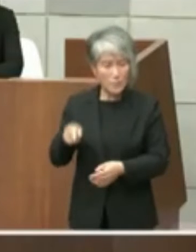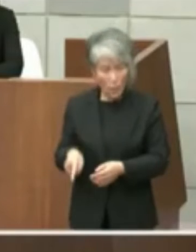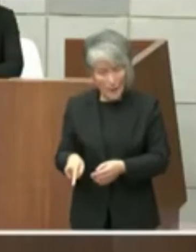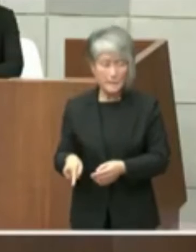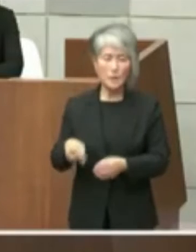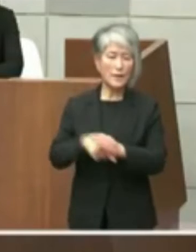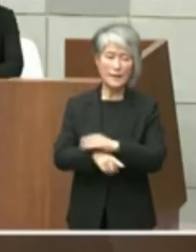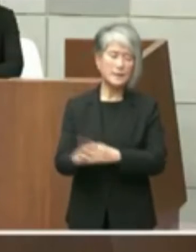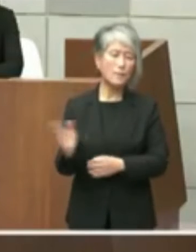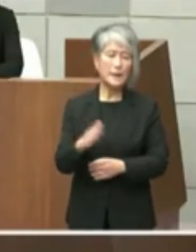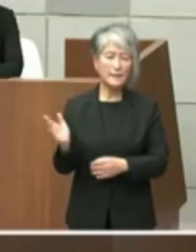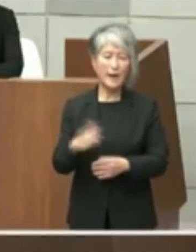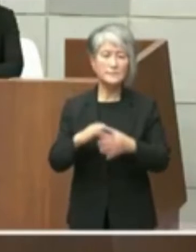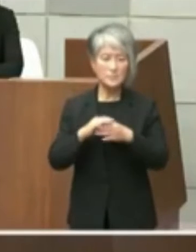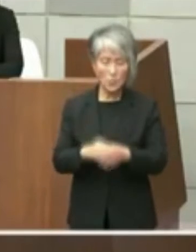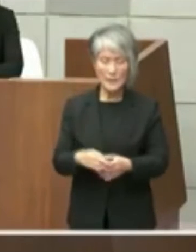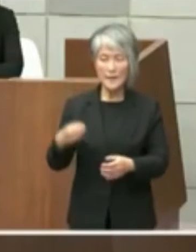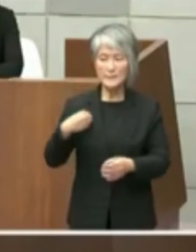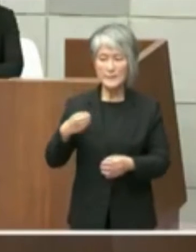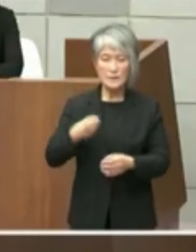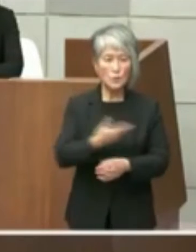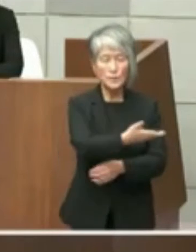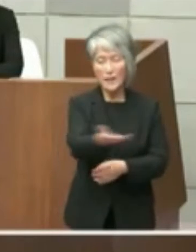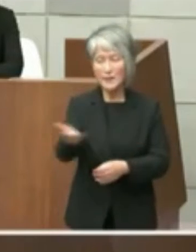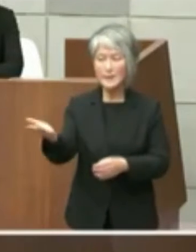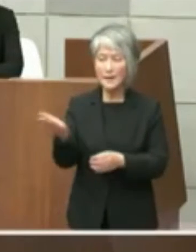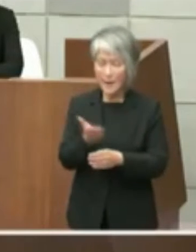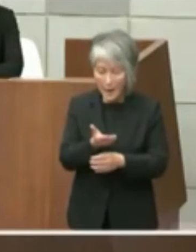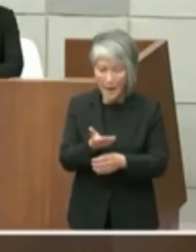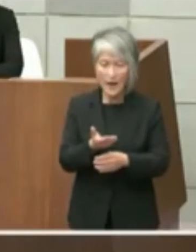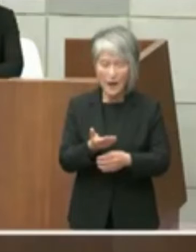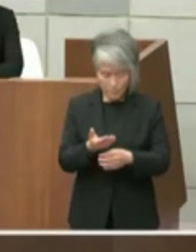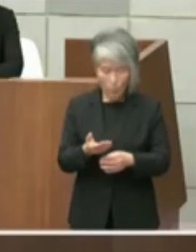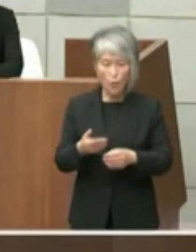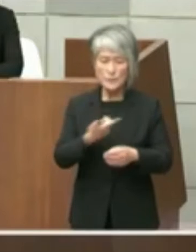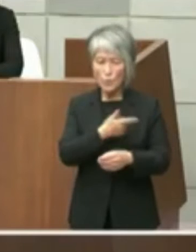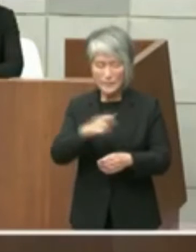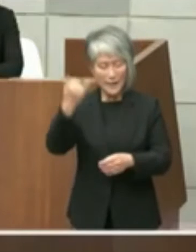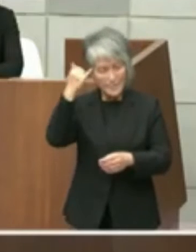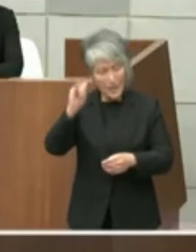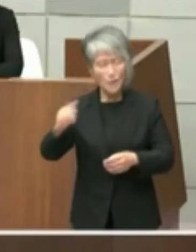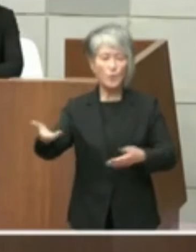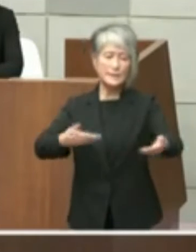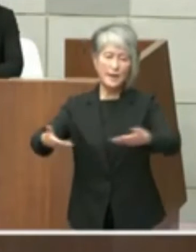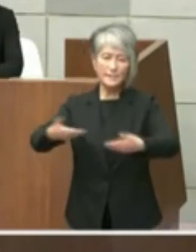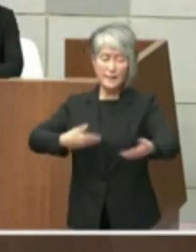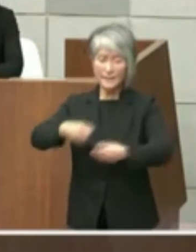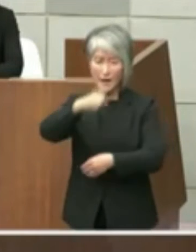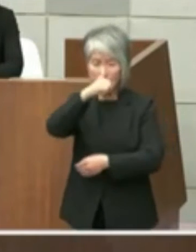議員の皆様から北ない本当にご意見を 伺えればと考えて居る立場でございます